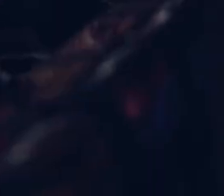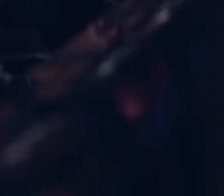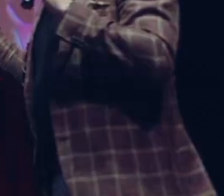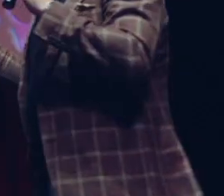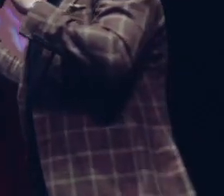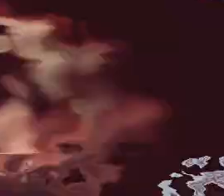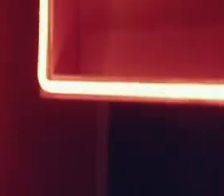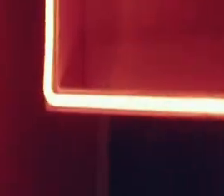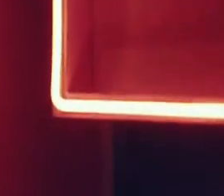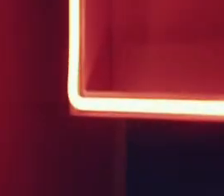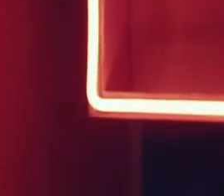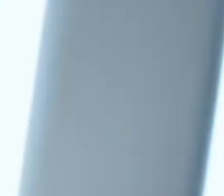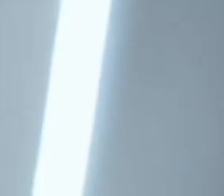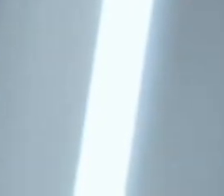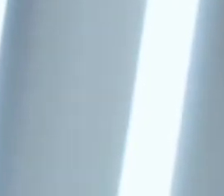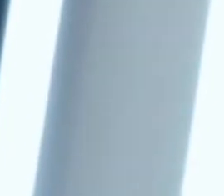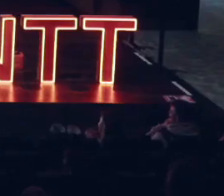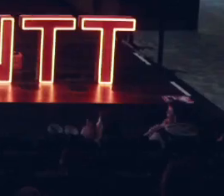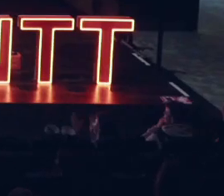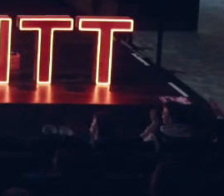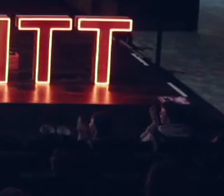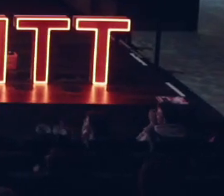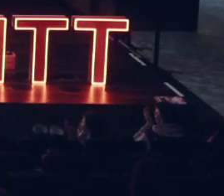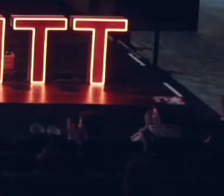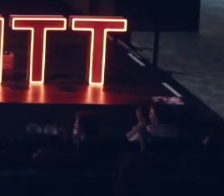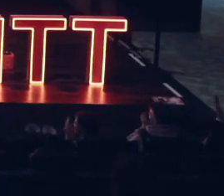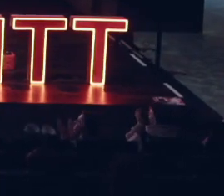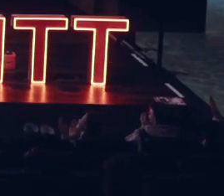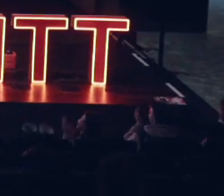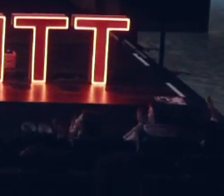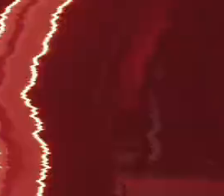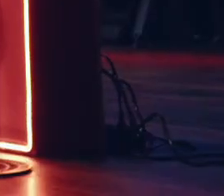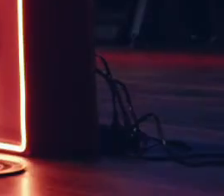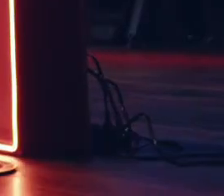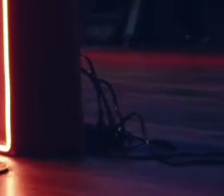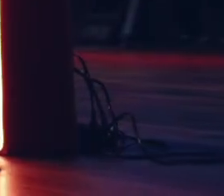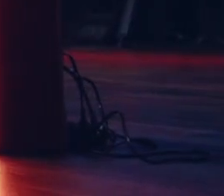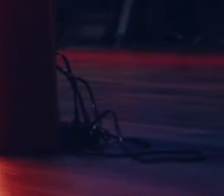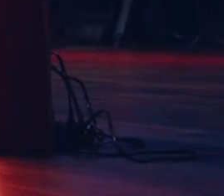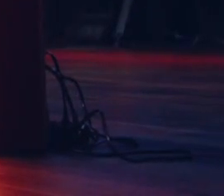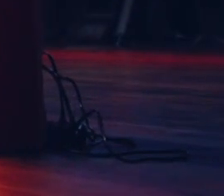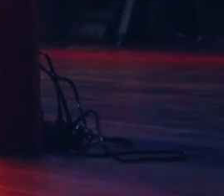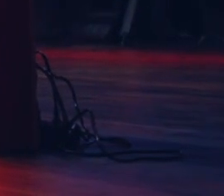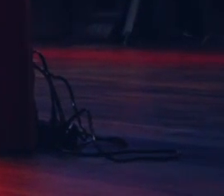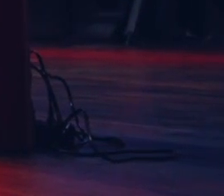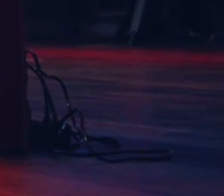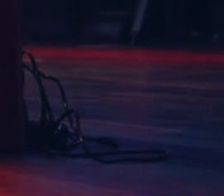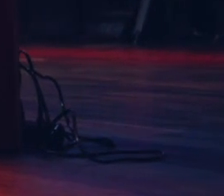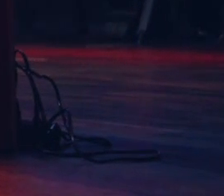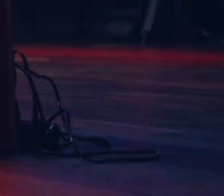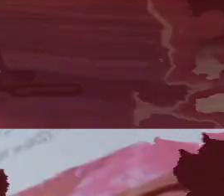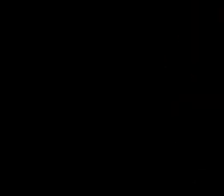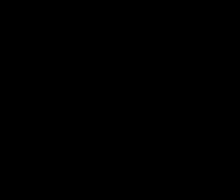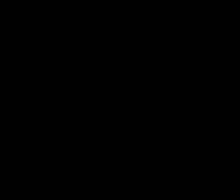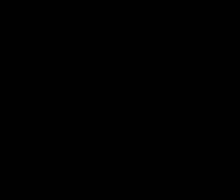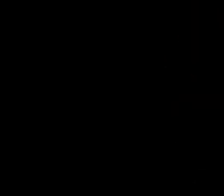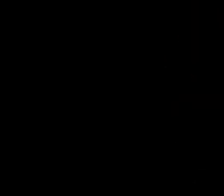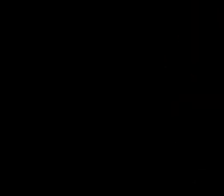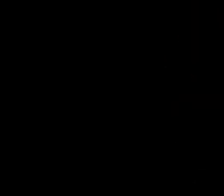TH bardzo serde